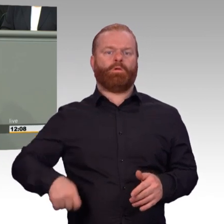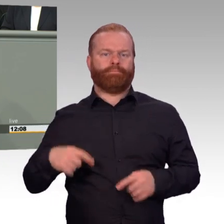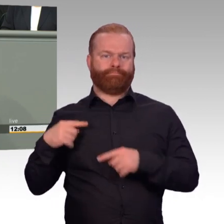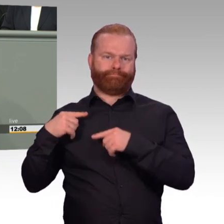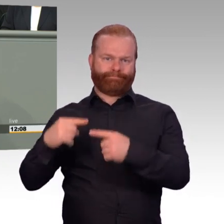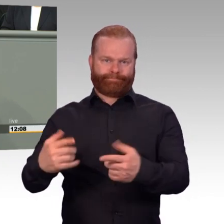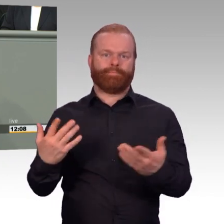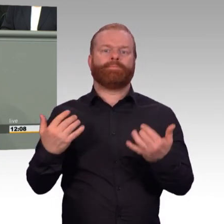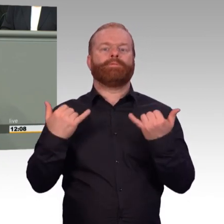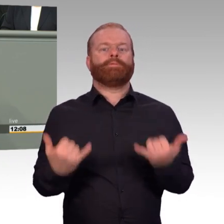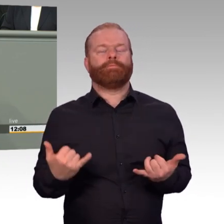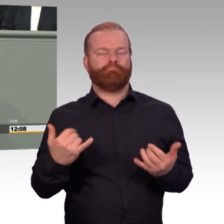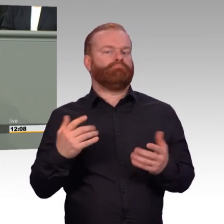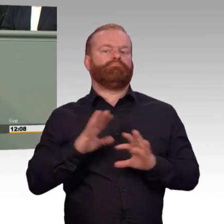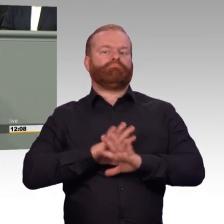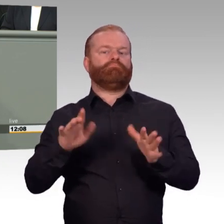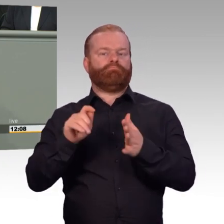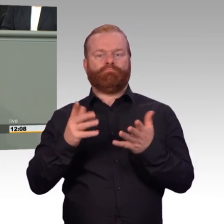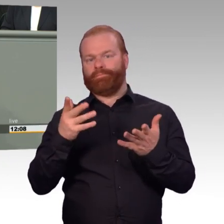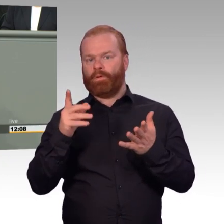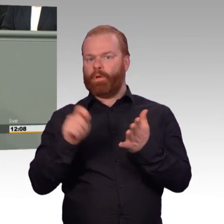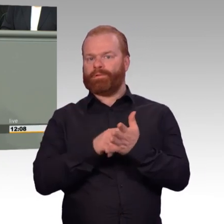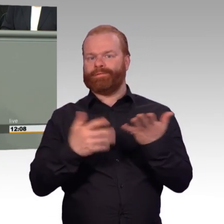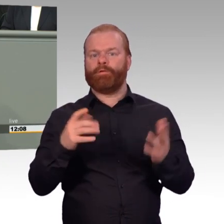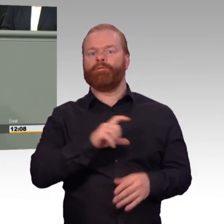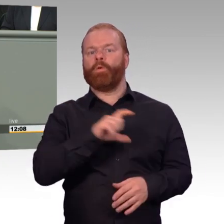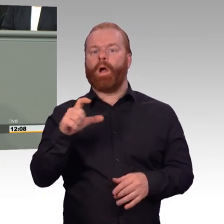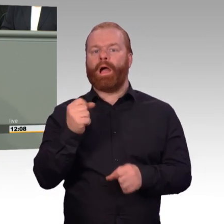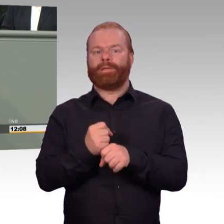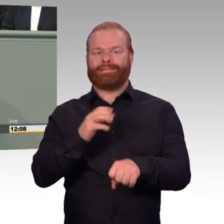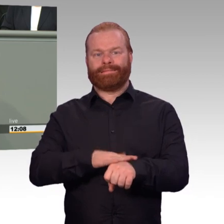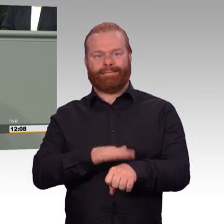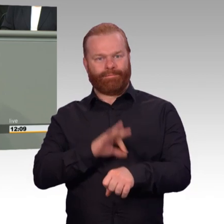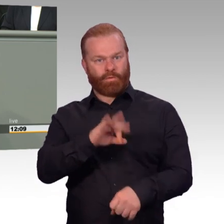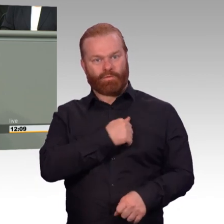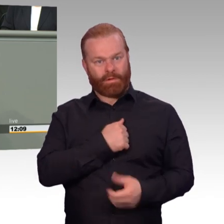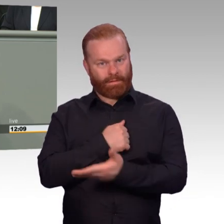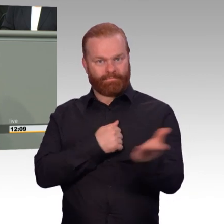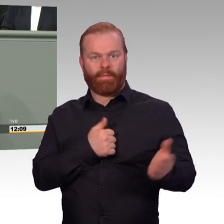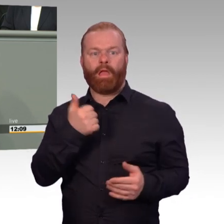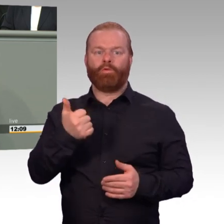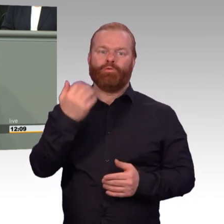dass ihn schon das Wort Arbeitszeit eigentlich stört. Denn ein Soldat, so mein Gesprächspartner,